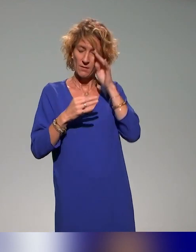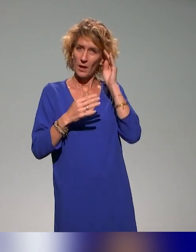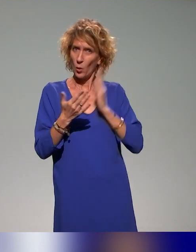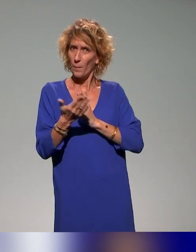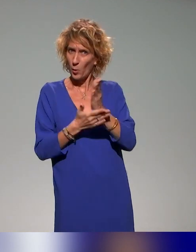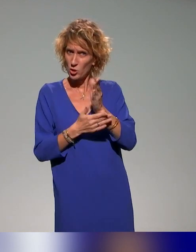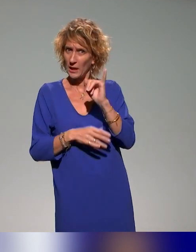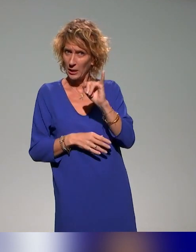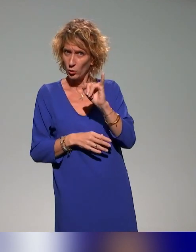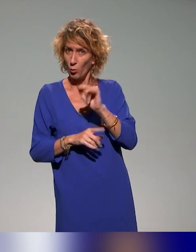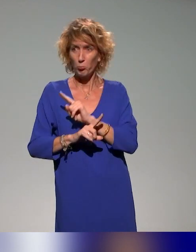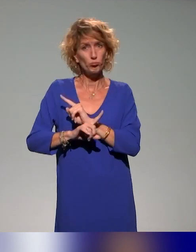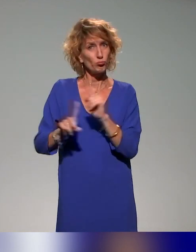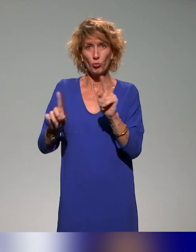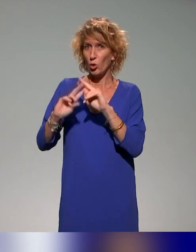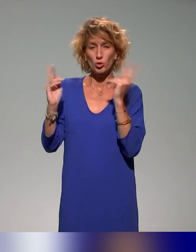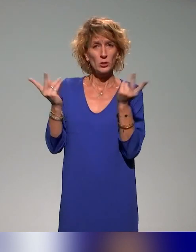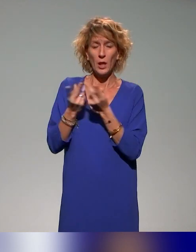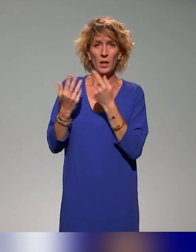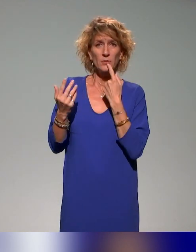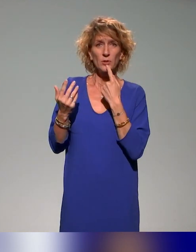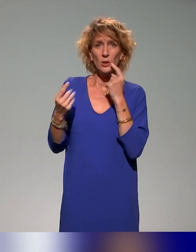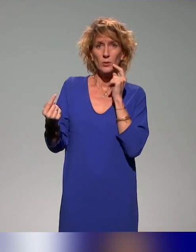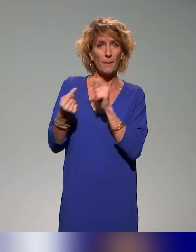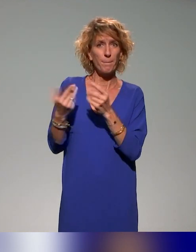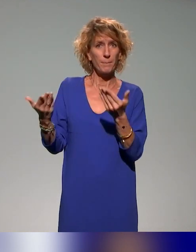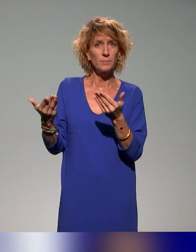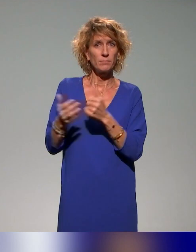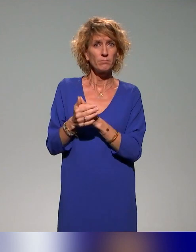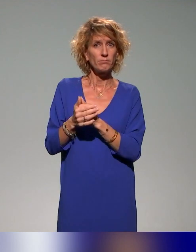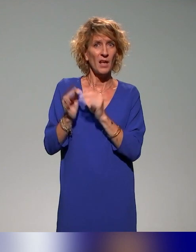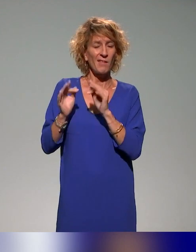vous voulez dire ? Non. Concernant le thème. Oui, le thème de la pédagogie inclusive.